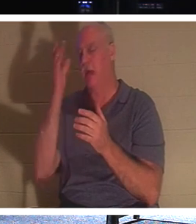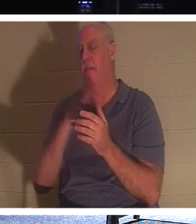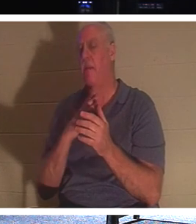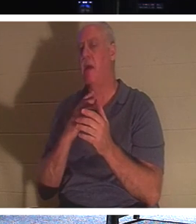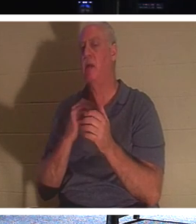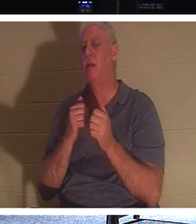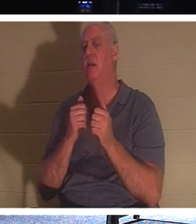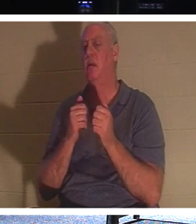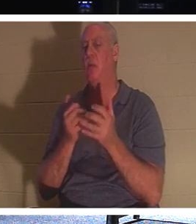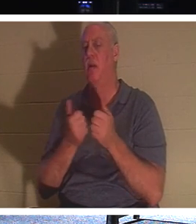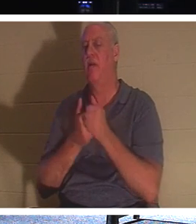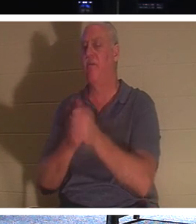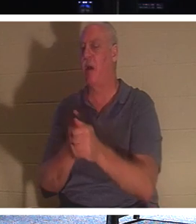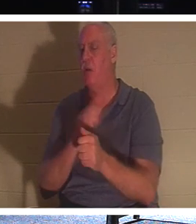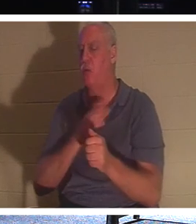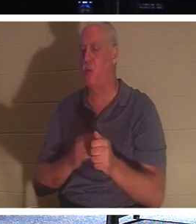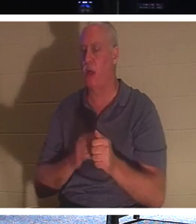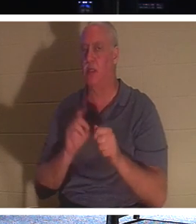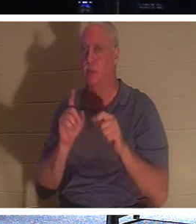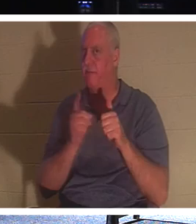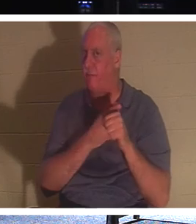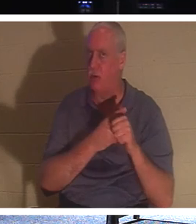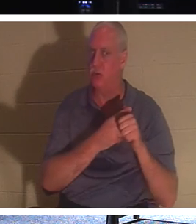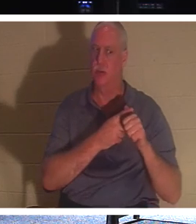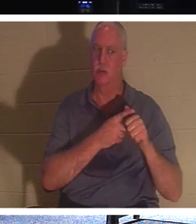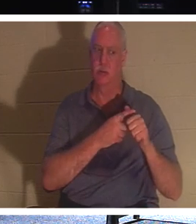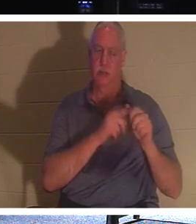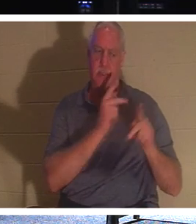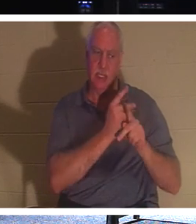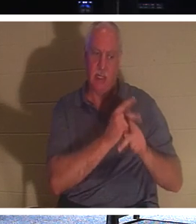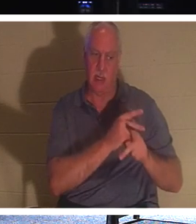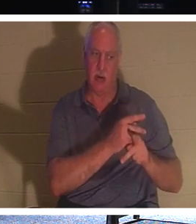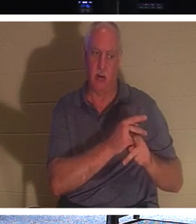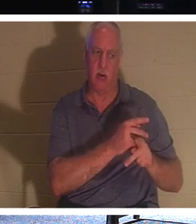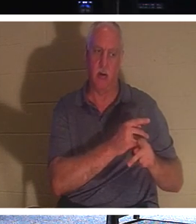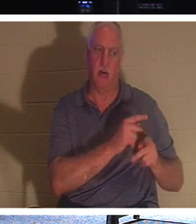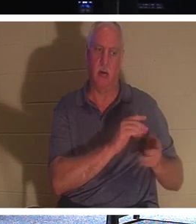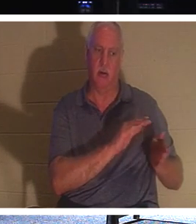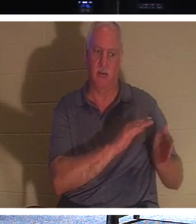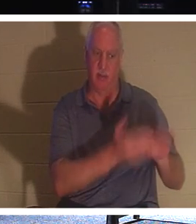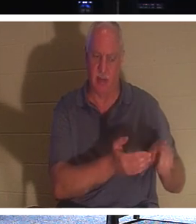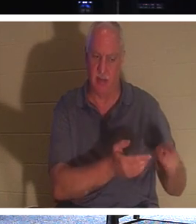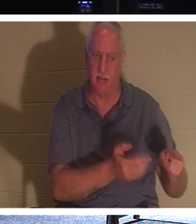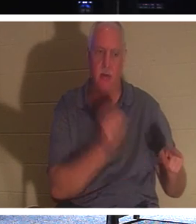«Следуй за Мною и позволь мертвым хоронить своих мертвецов». Вы когда-нибудь задумывались об этом? Как мертвецы могут